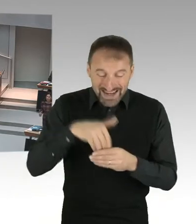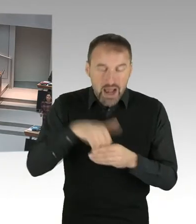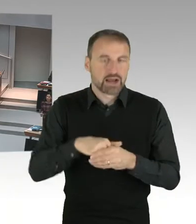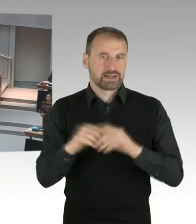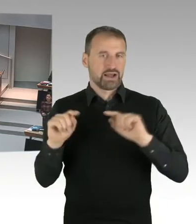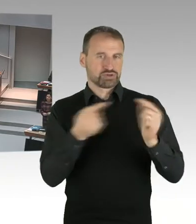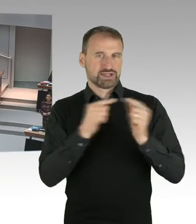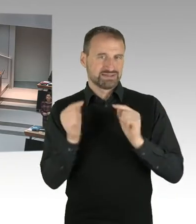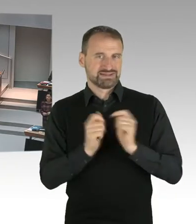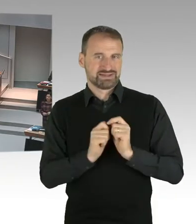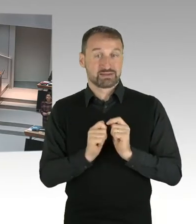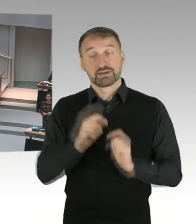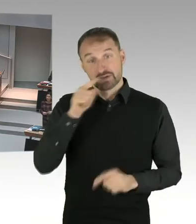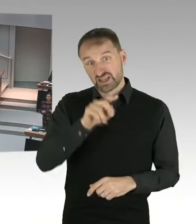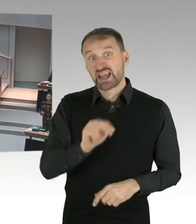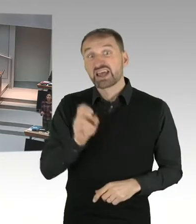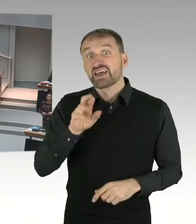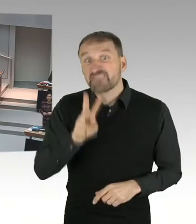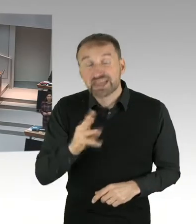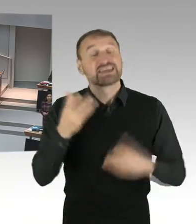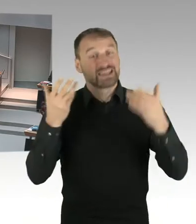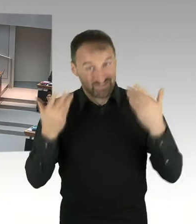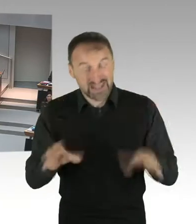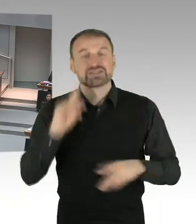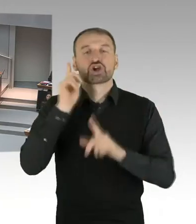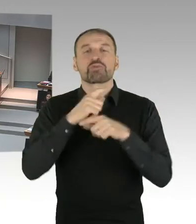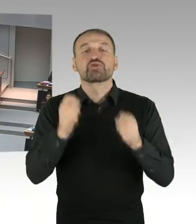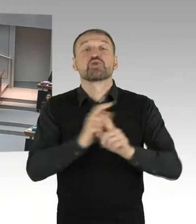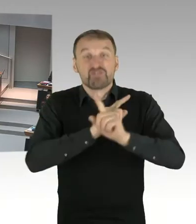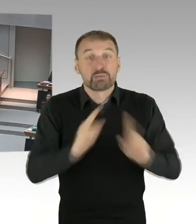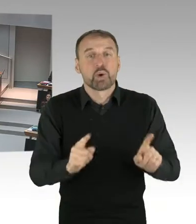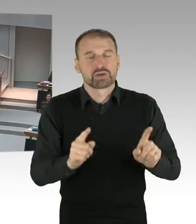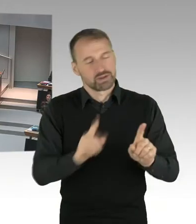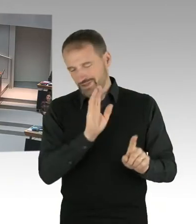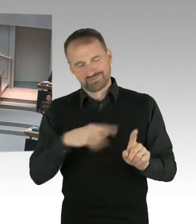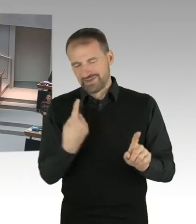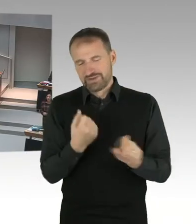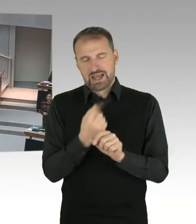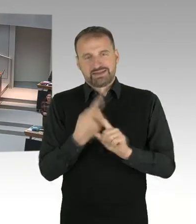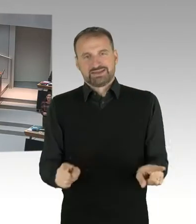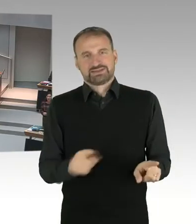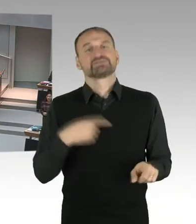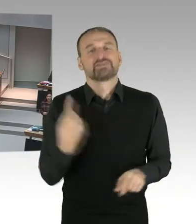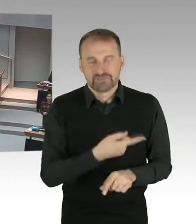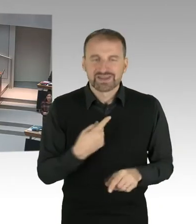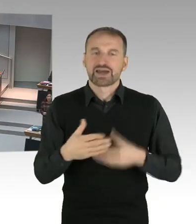ein richtiger Weg ist, für unsere Kinder und unsere Jugendlichen. Und natürlich habe ich auch eine Verantwortung für unsere Lehrkräfte.